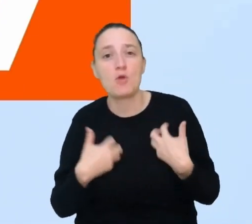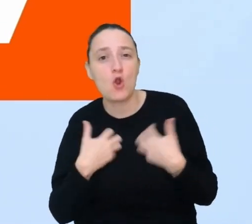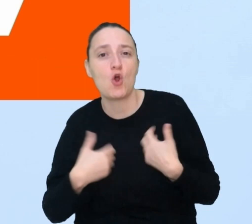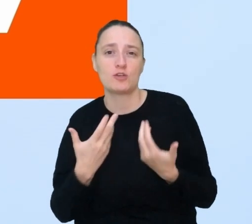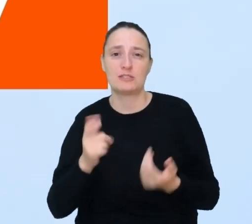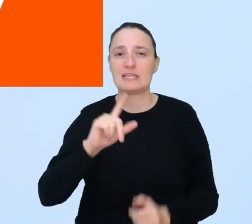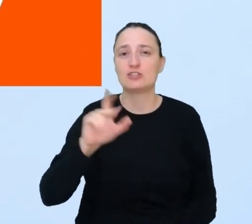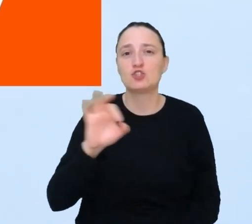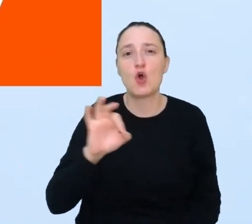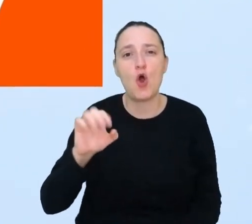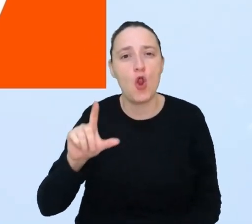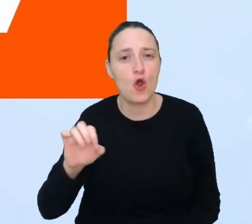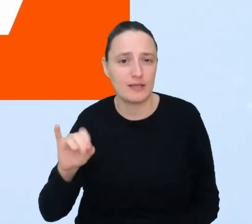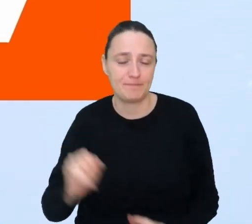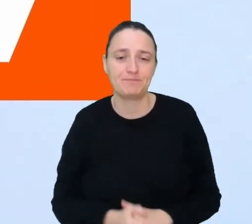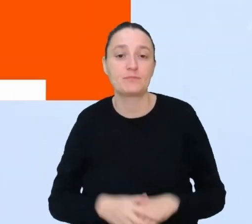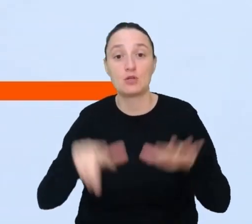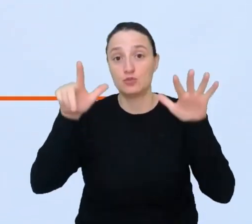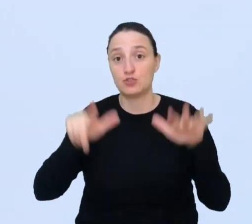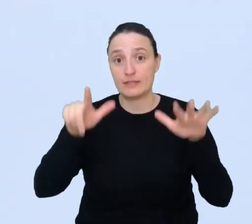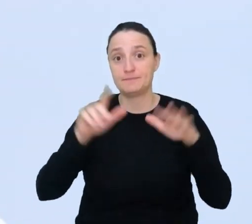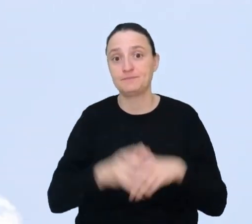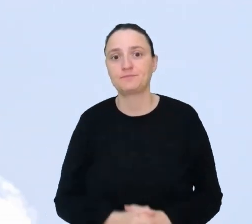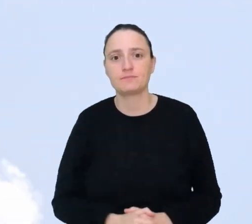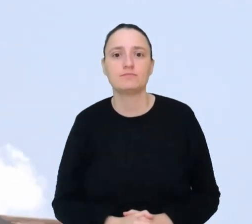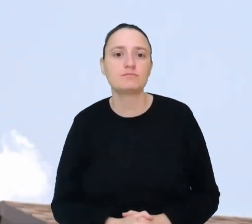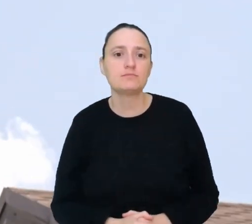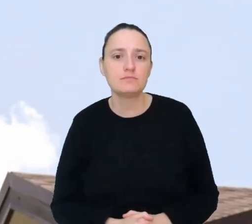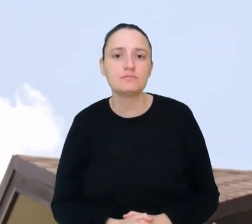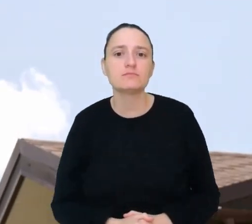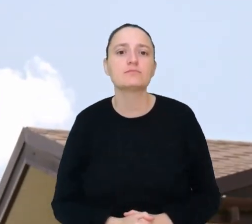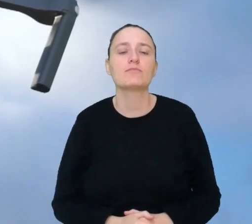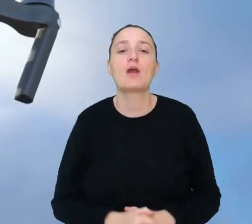Miejsce 7. Kontroler ruchu dronów.